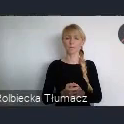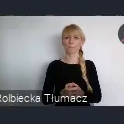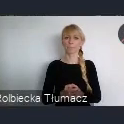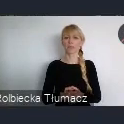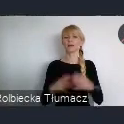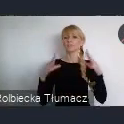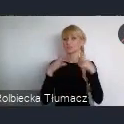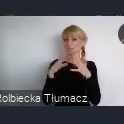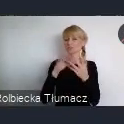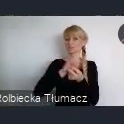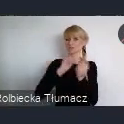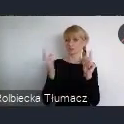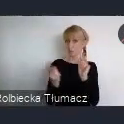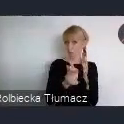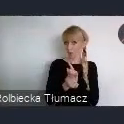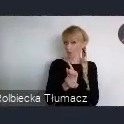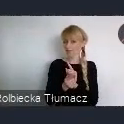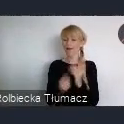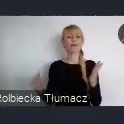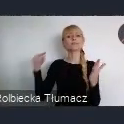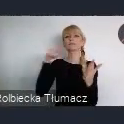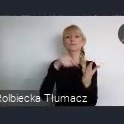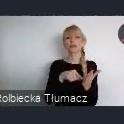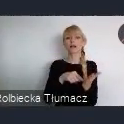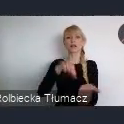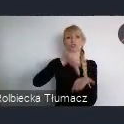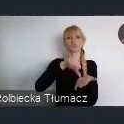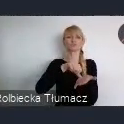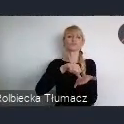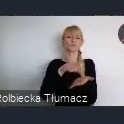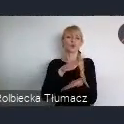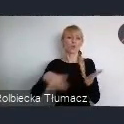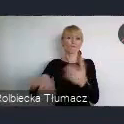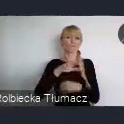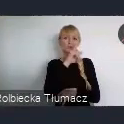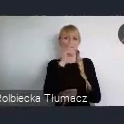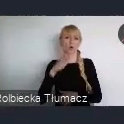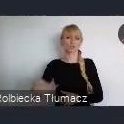Głównie z myślą o środowisku akademickim i samorządowym.